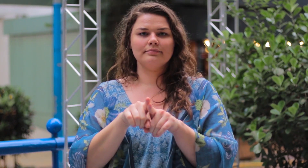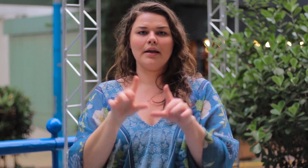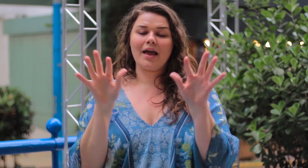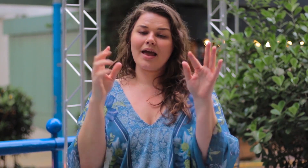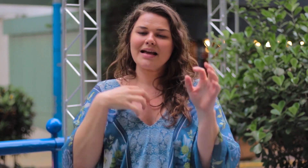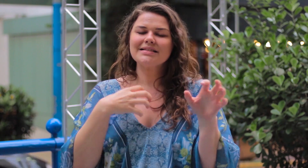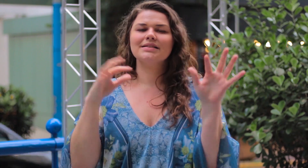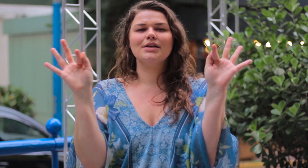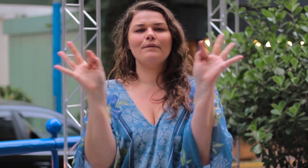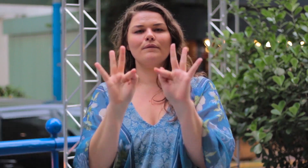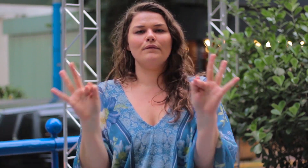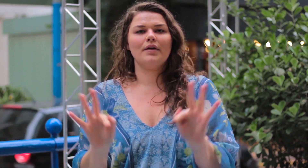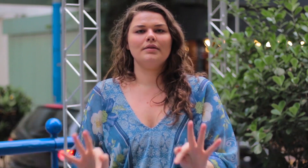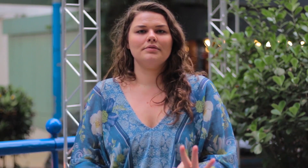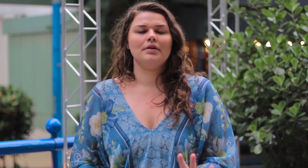Se sentir feliz!